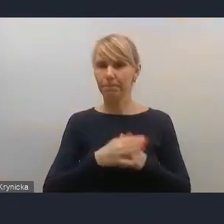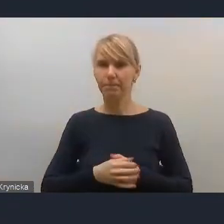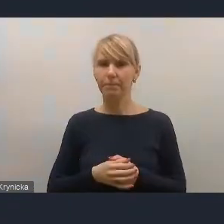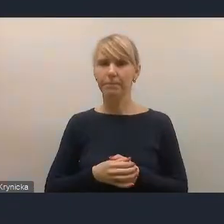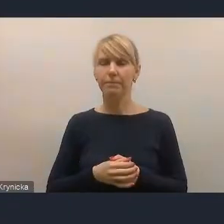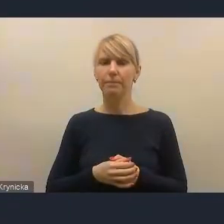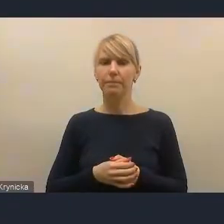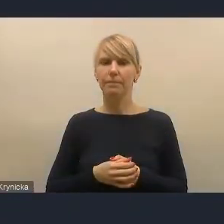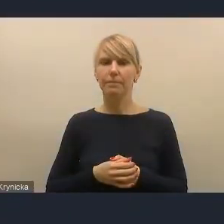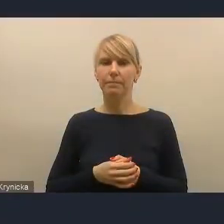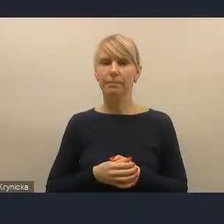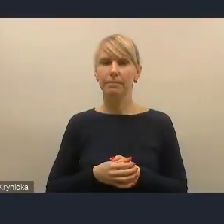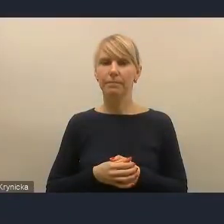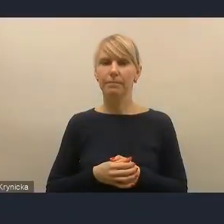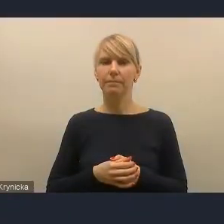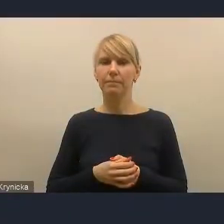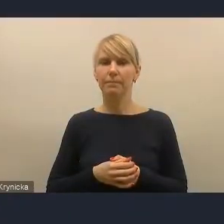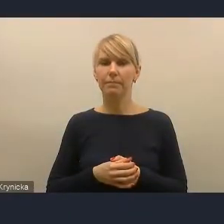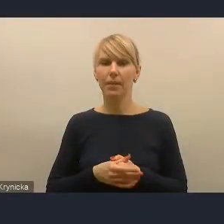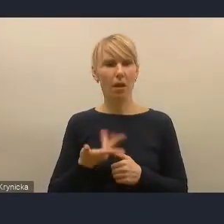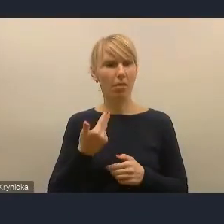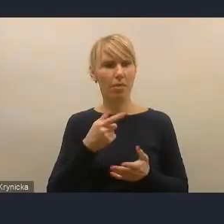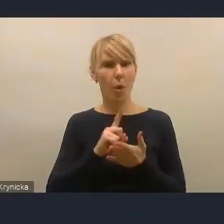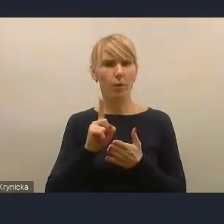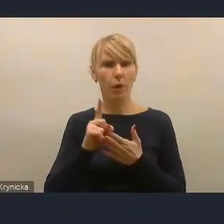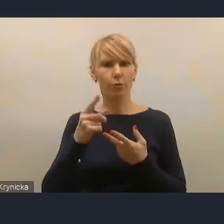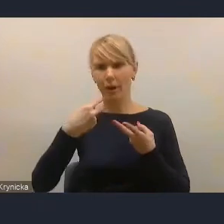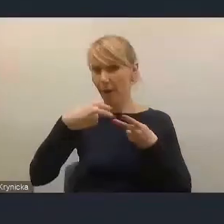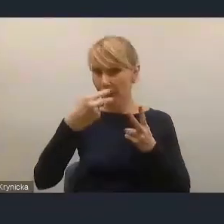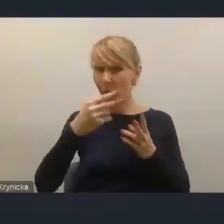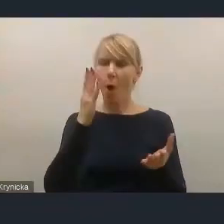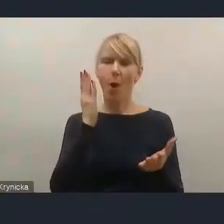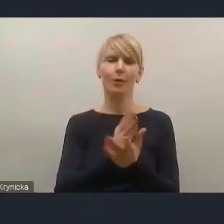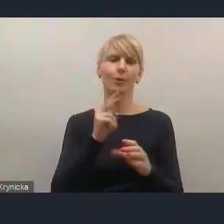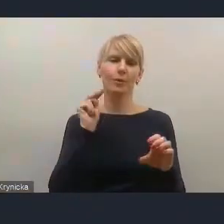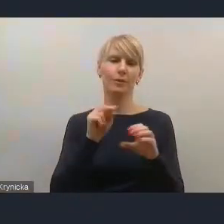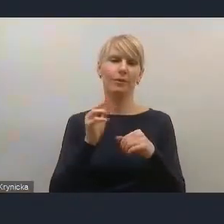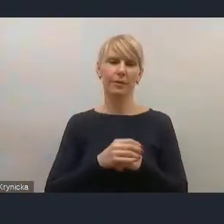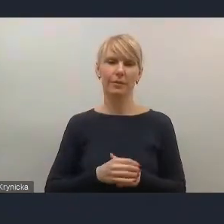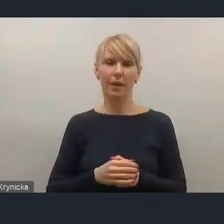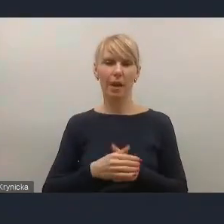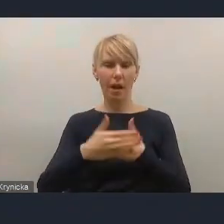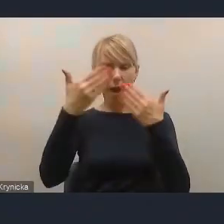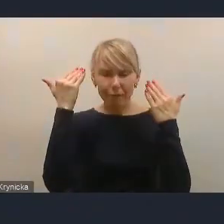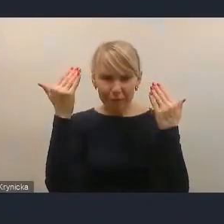Nie udało się, jak widzimy, włączyć kamerki, ale to chyba nie jest konieczne... O! Udało się. Już jestem. Witam państwa bardzo serdecznie.